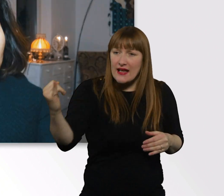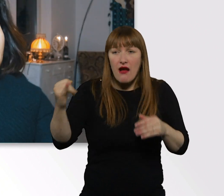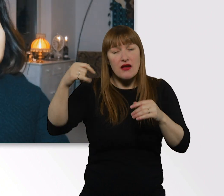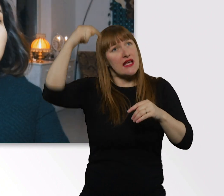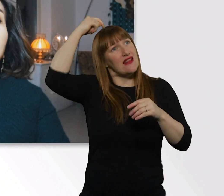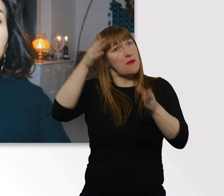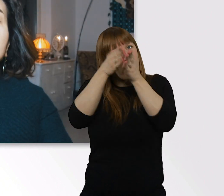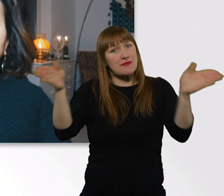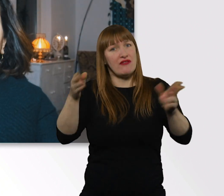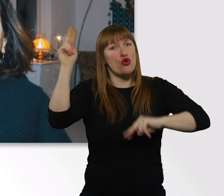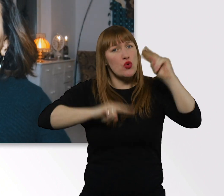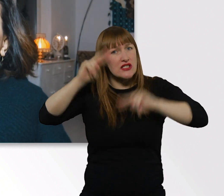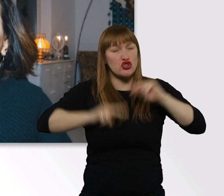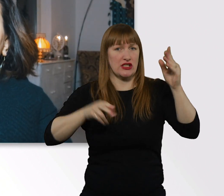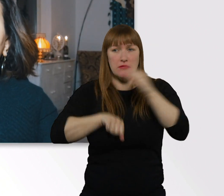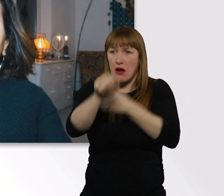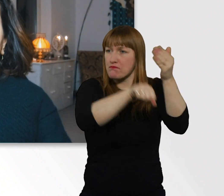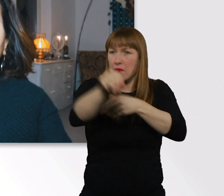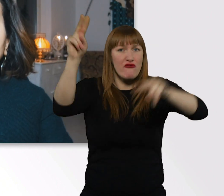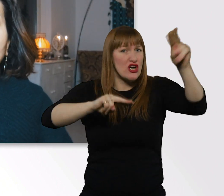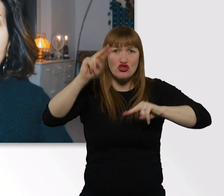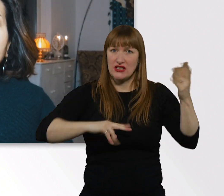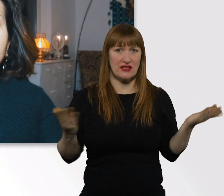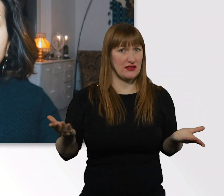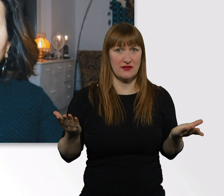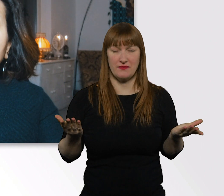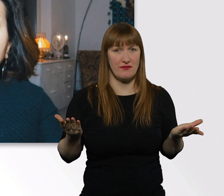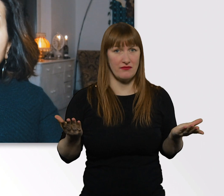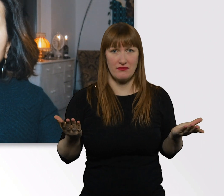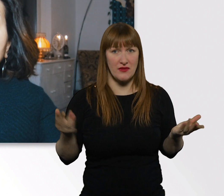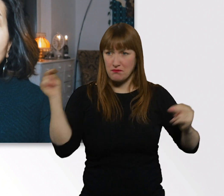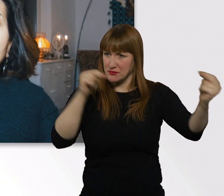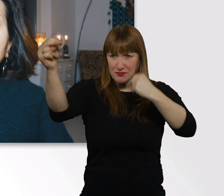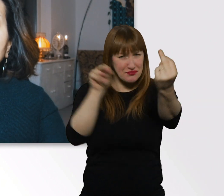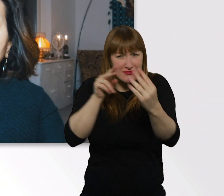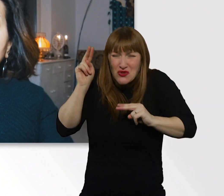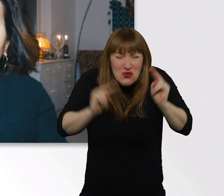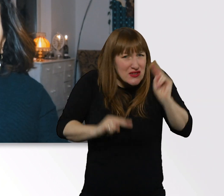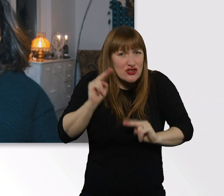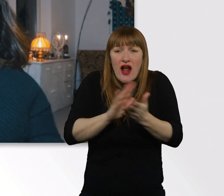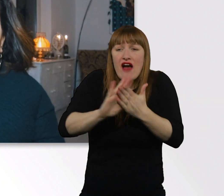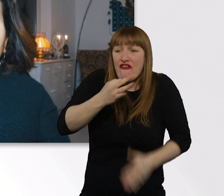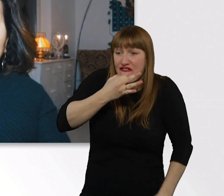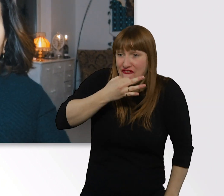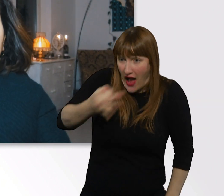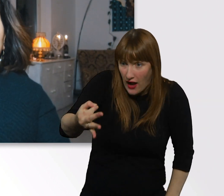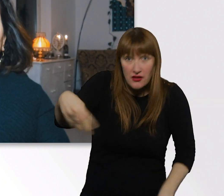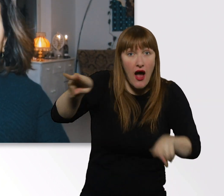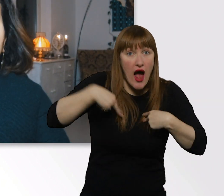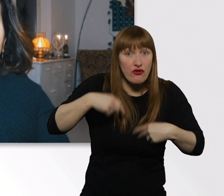Da kann ich immer wieder nur sagen, fragt doch einfach die Leute. Dann werdet ihr die Antwort herausfinden.